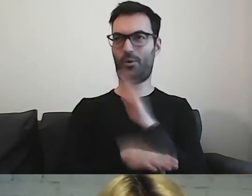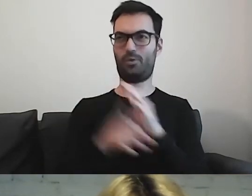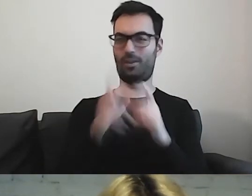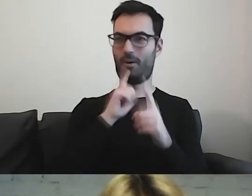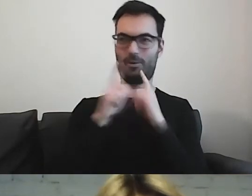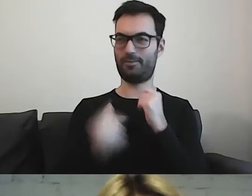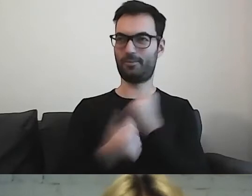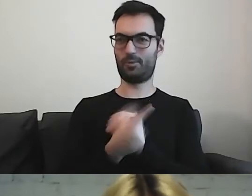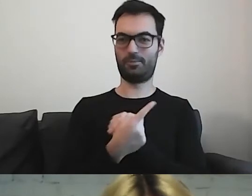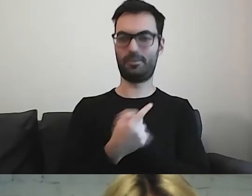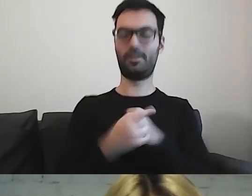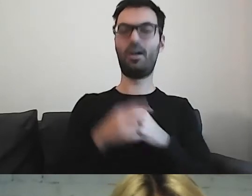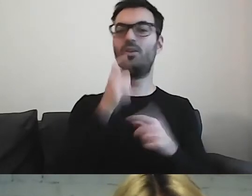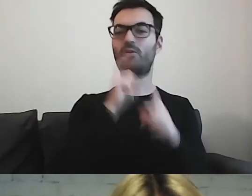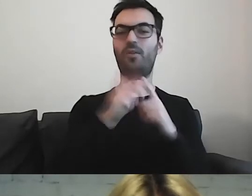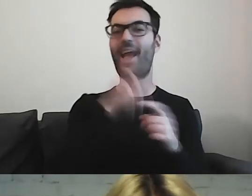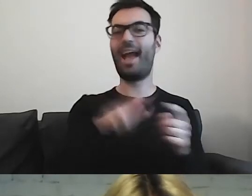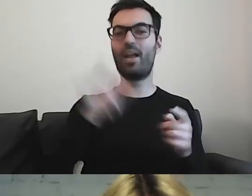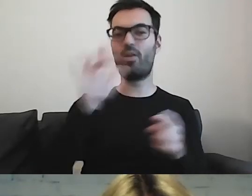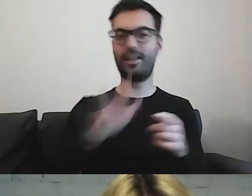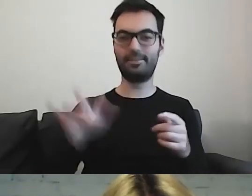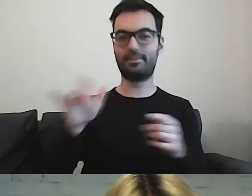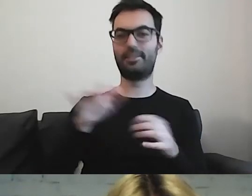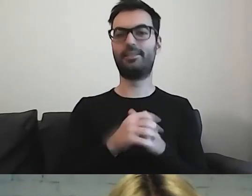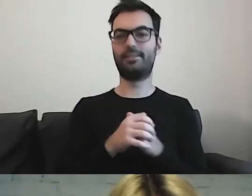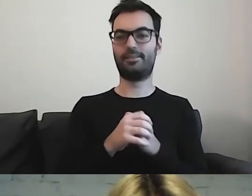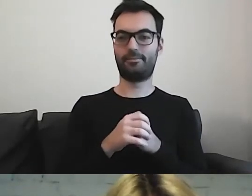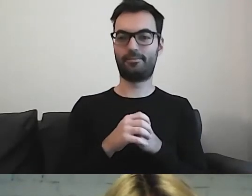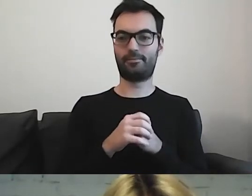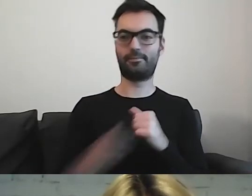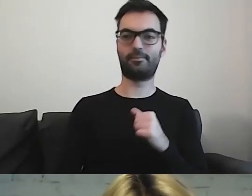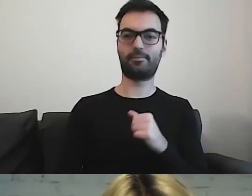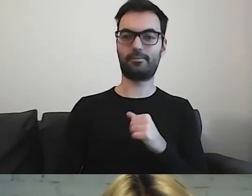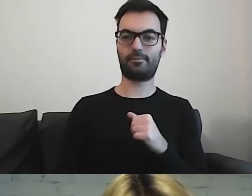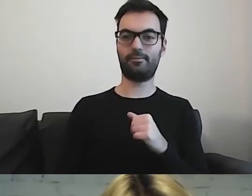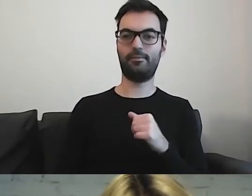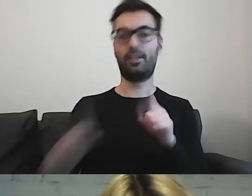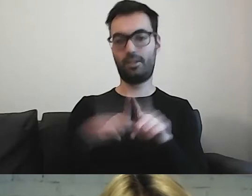Regionalizmy też mogą wprowadzić w błąd.